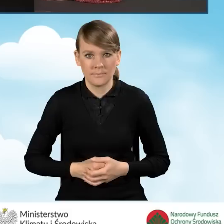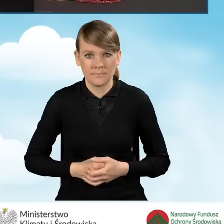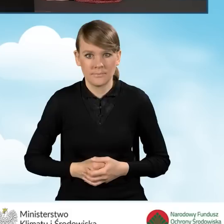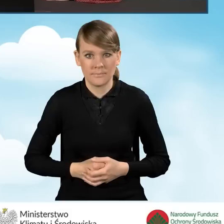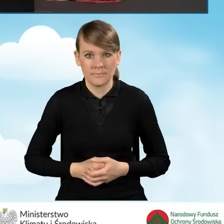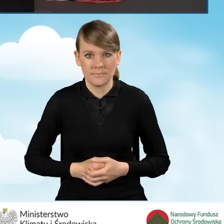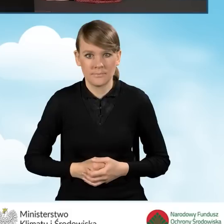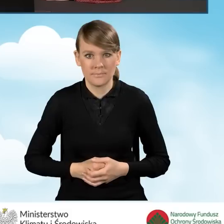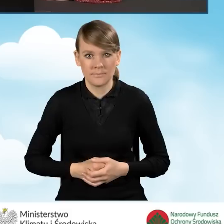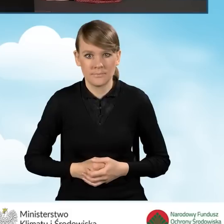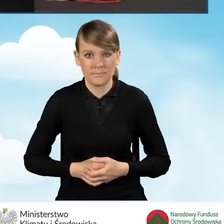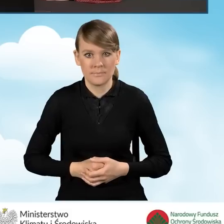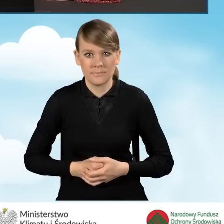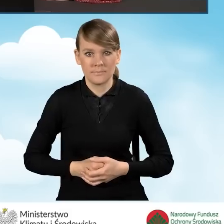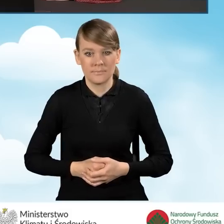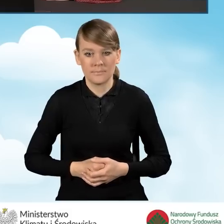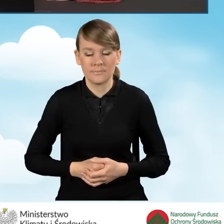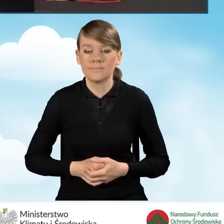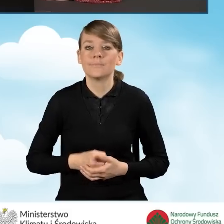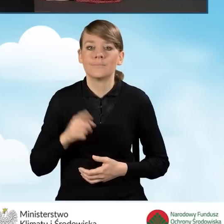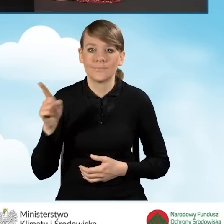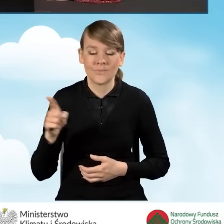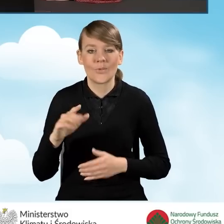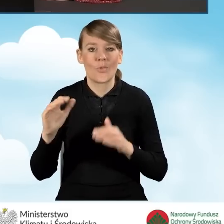W tej sytuacji otwieramy nową stronę internetową.